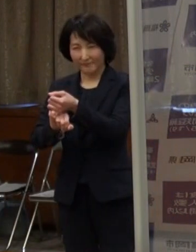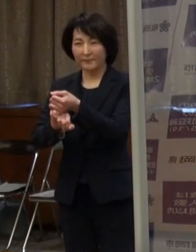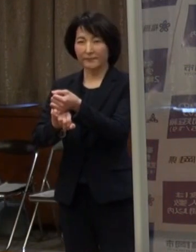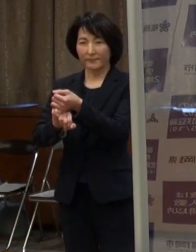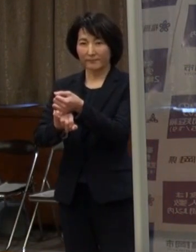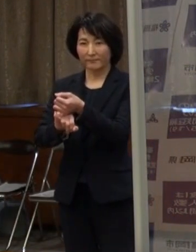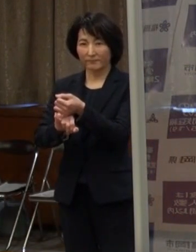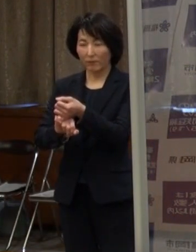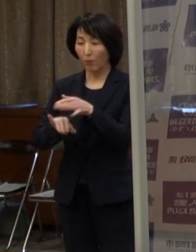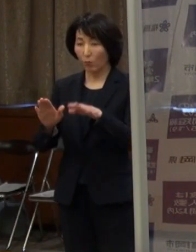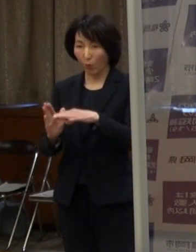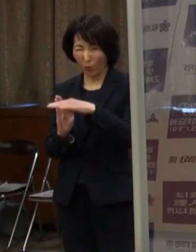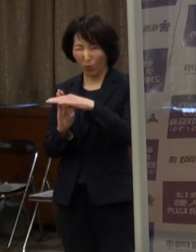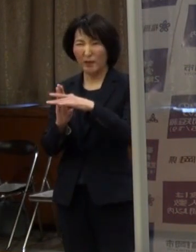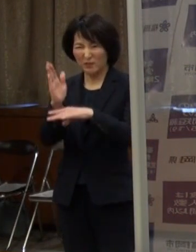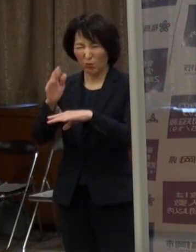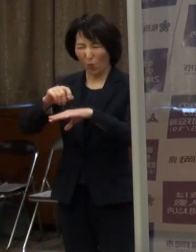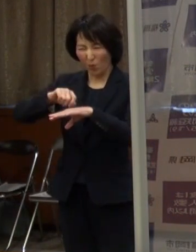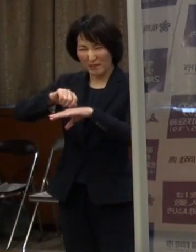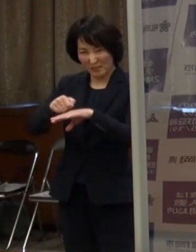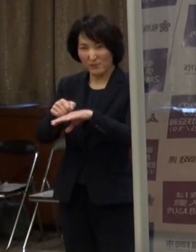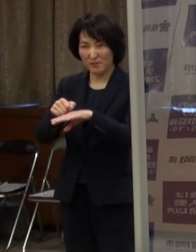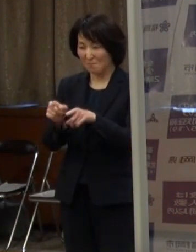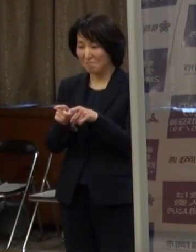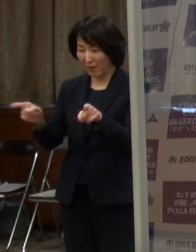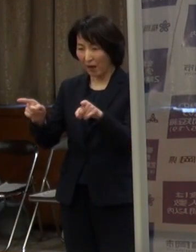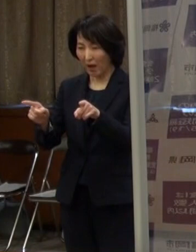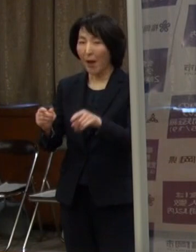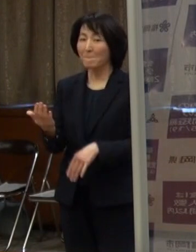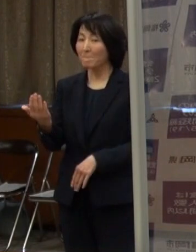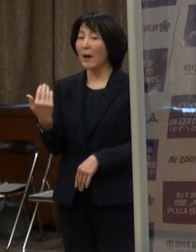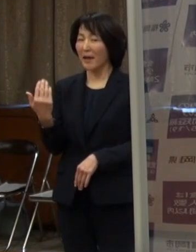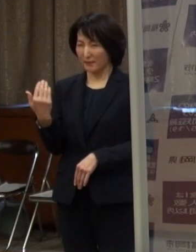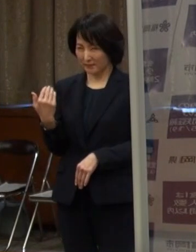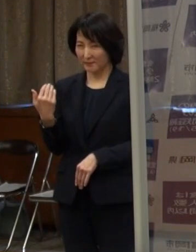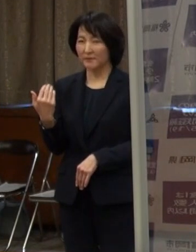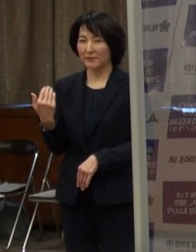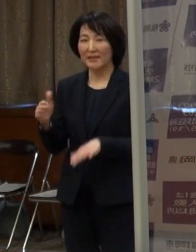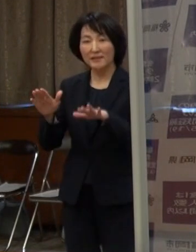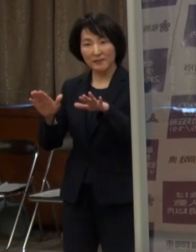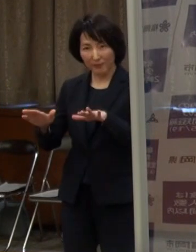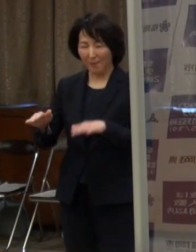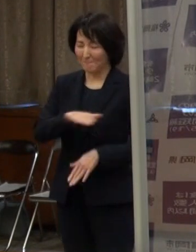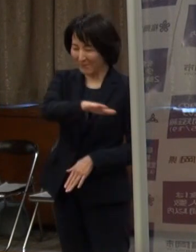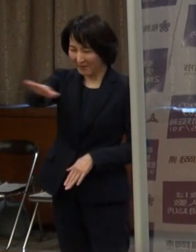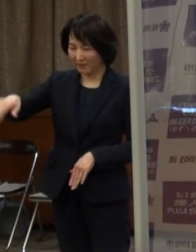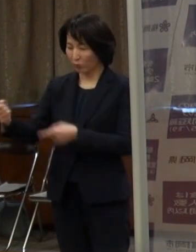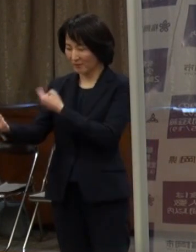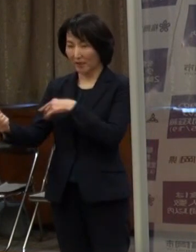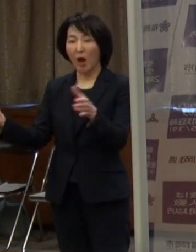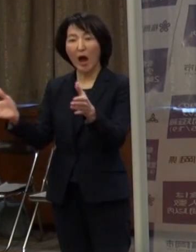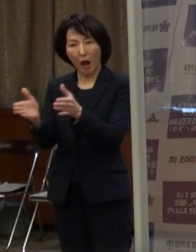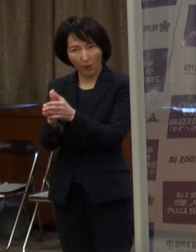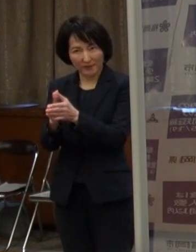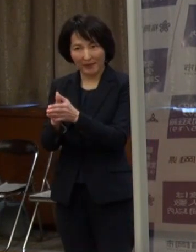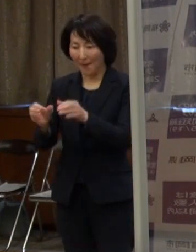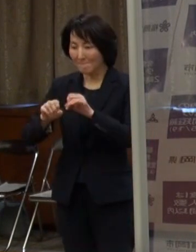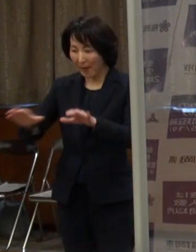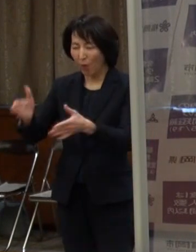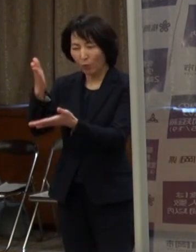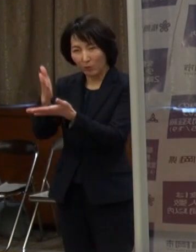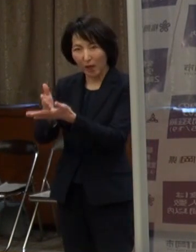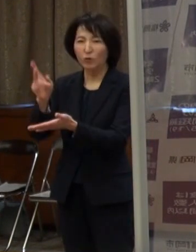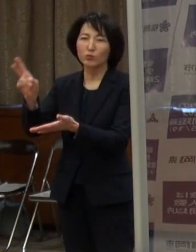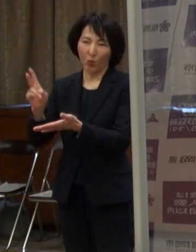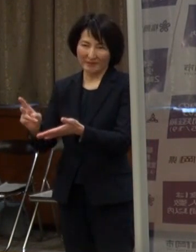（市長）これ以上厳しい措置に至る前に この段階でぜひ皆の力で感染拡大を食い止められるように力を合わせていきたいと思いますので